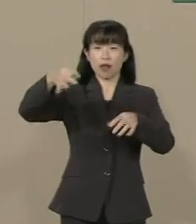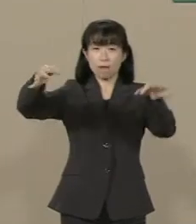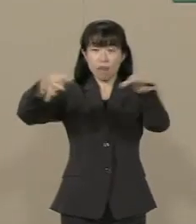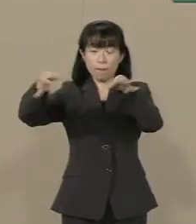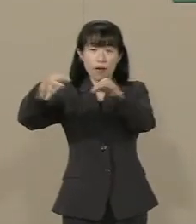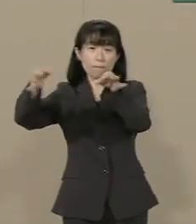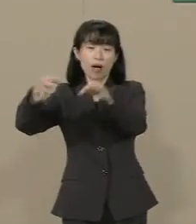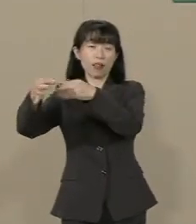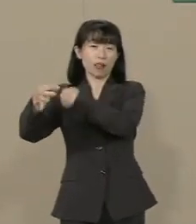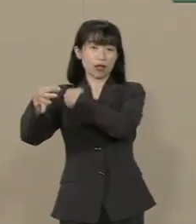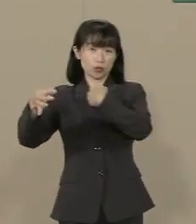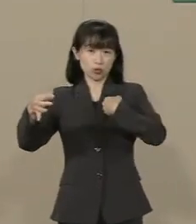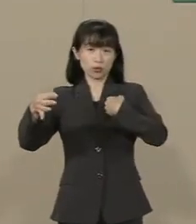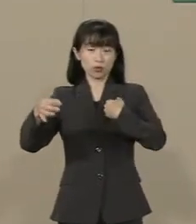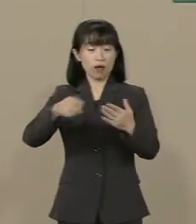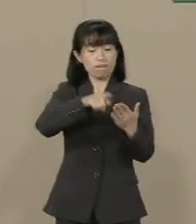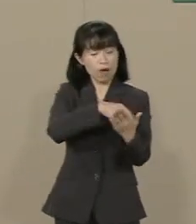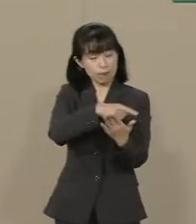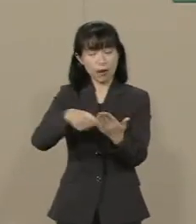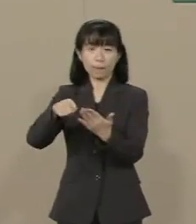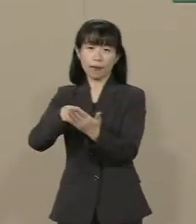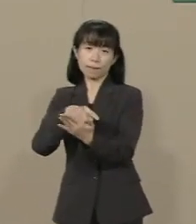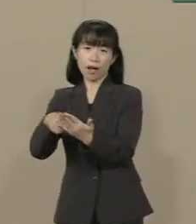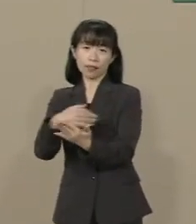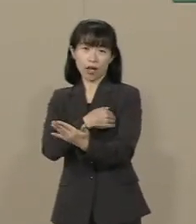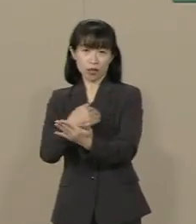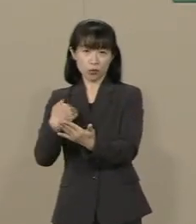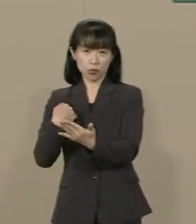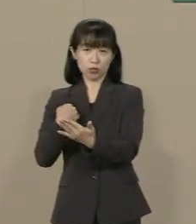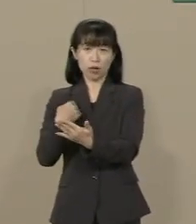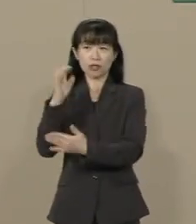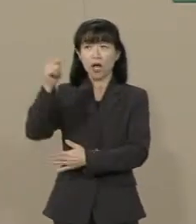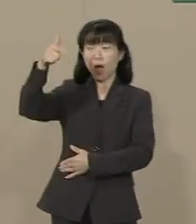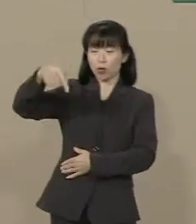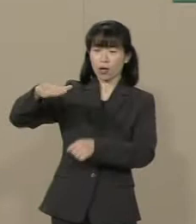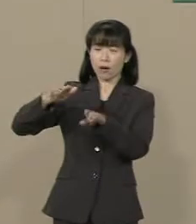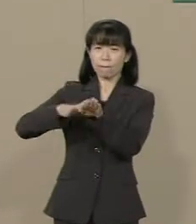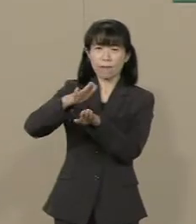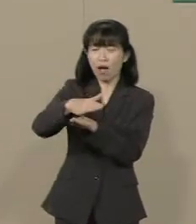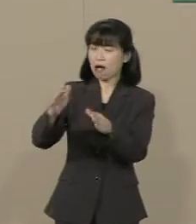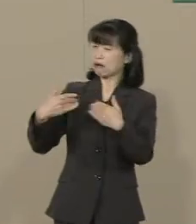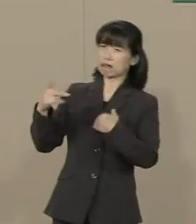それで解決するんです 政府は余計なことをする 必要はありません